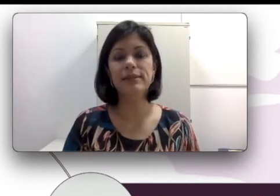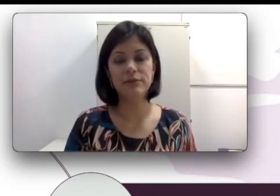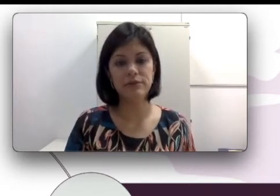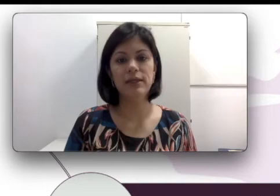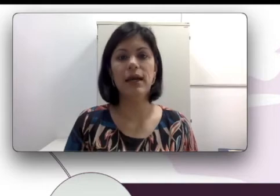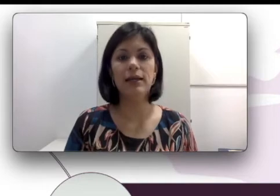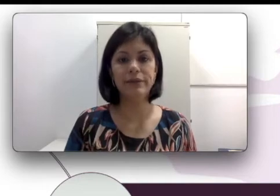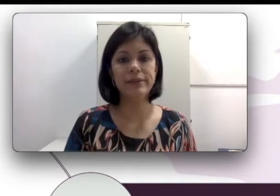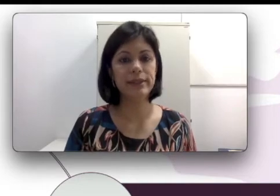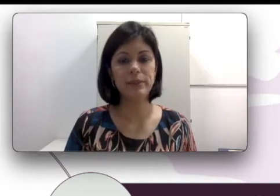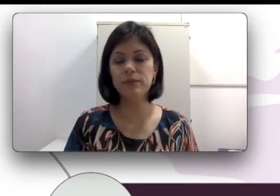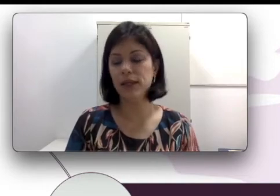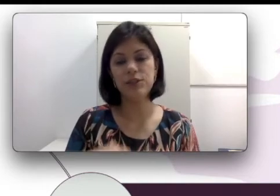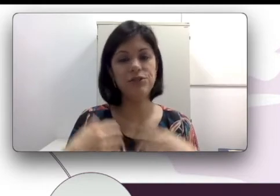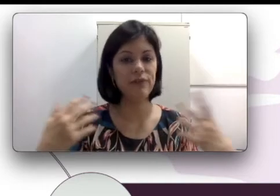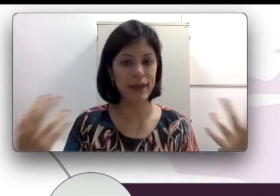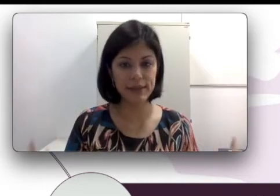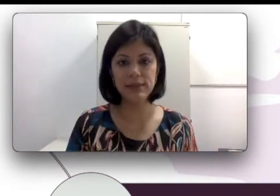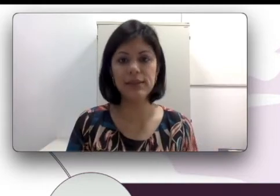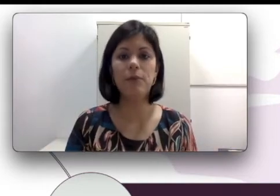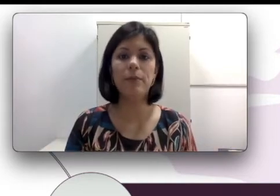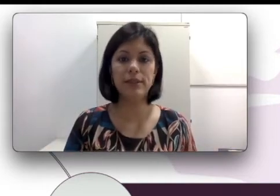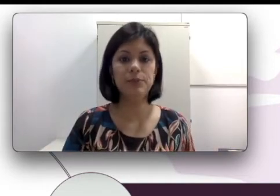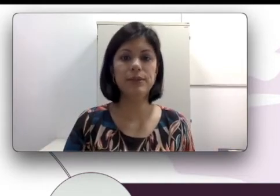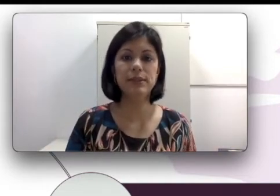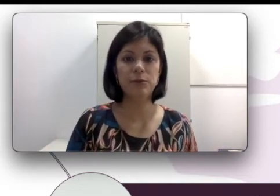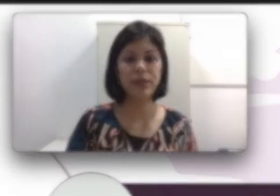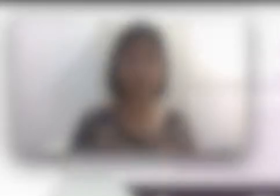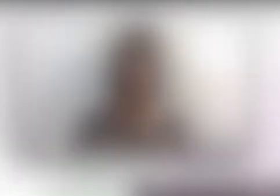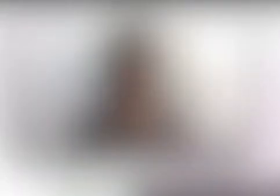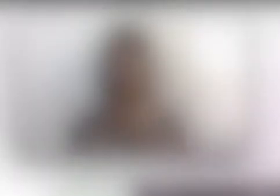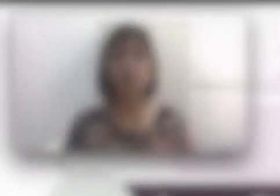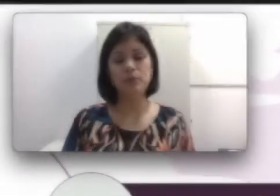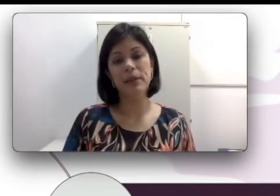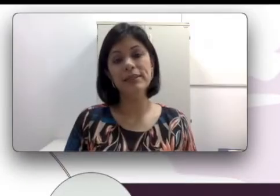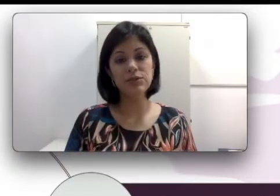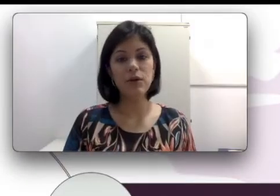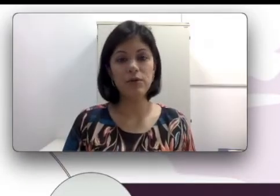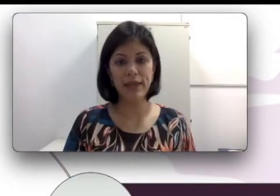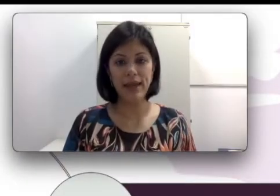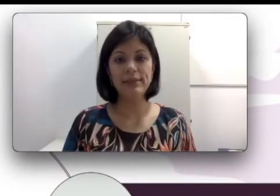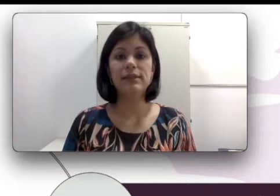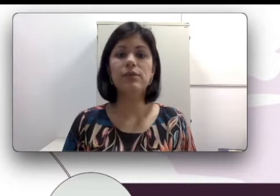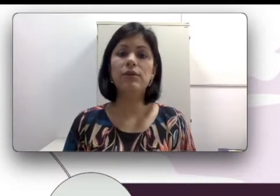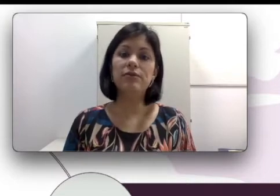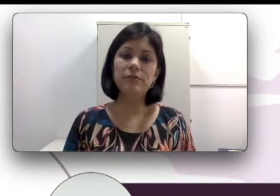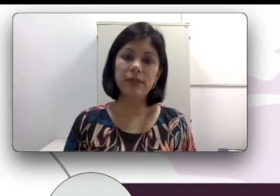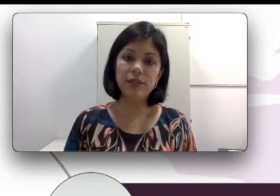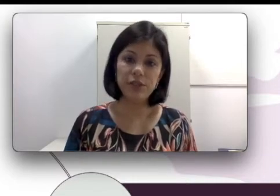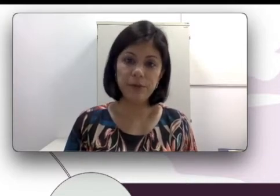a língua dos sinais mesmo que ela tenha uma predisposição para isso. Isso acontece quando